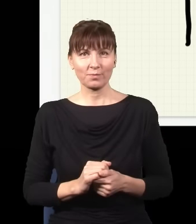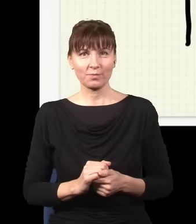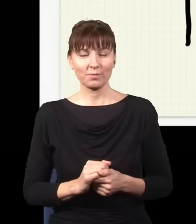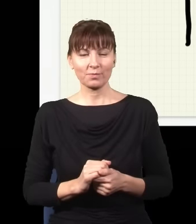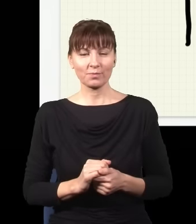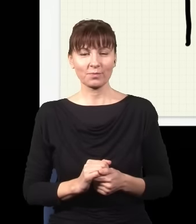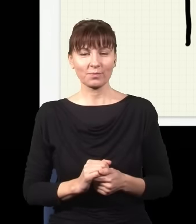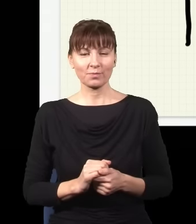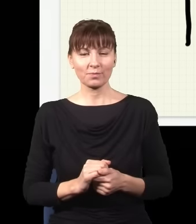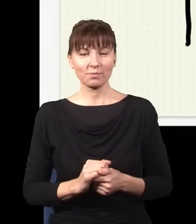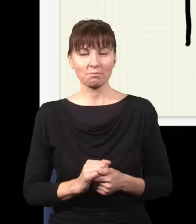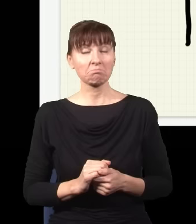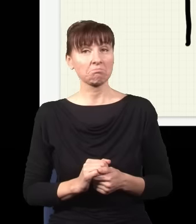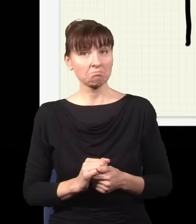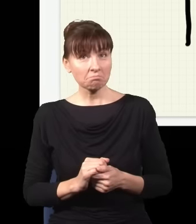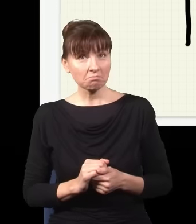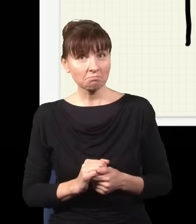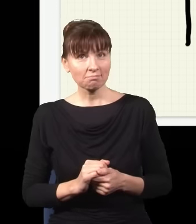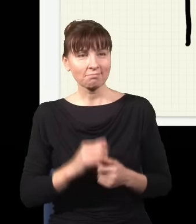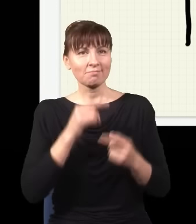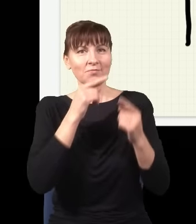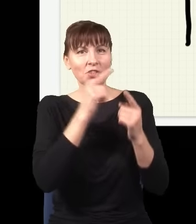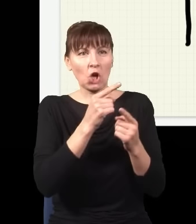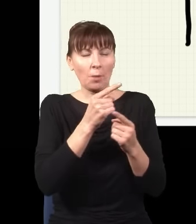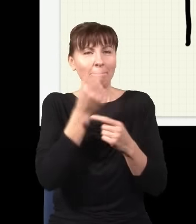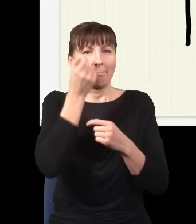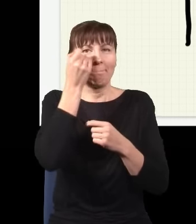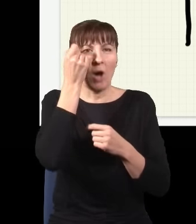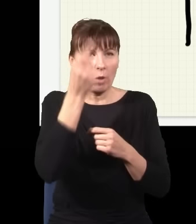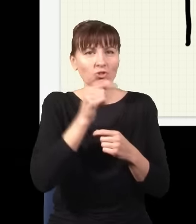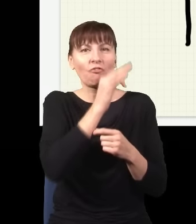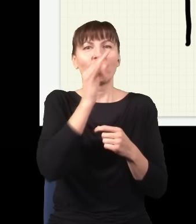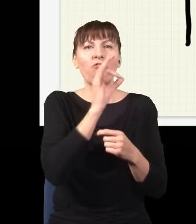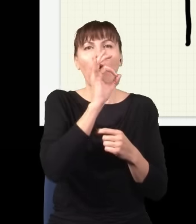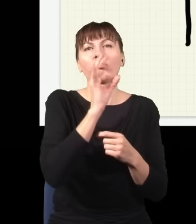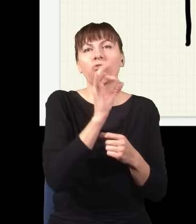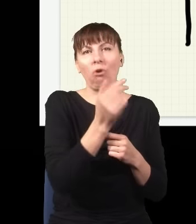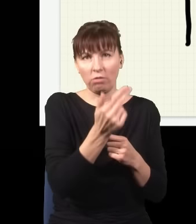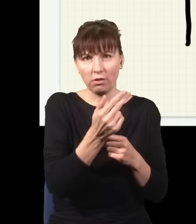itd. I okazuje się, że ta szalona hipoteza, że foton wybiera każdą możliwą drogę,